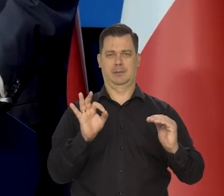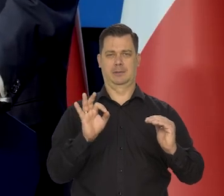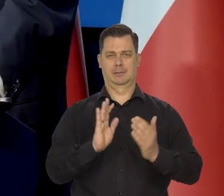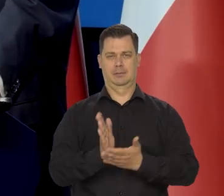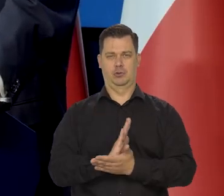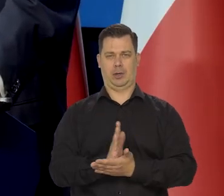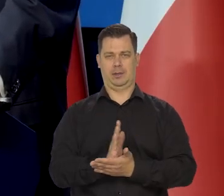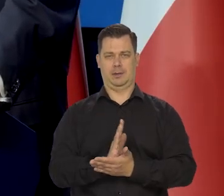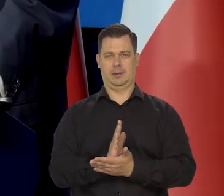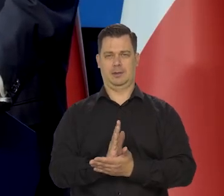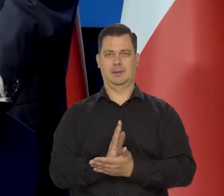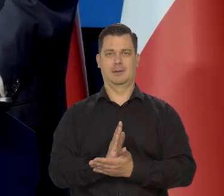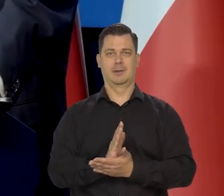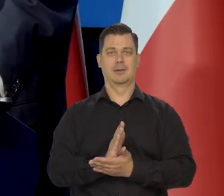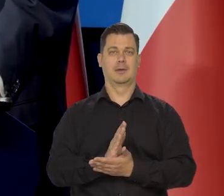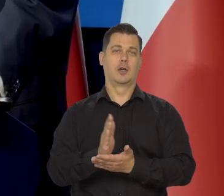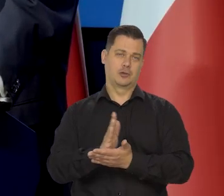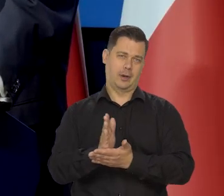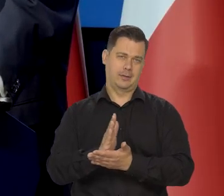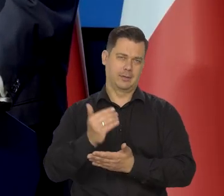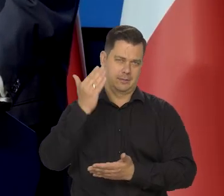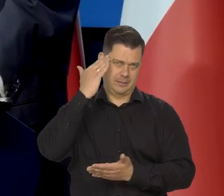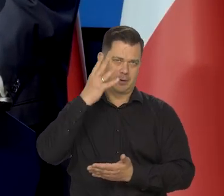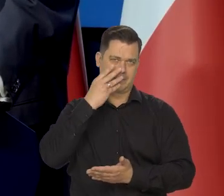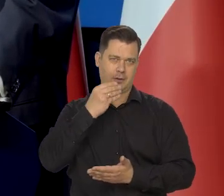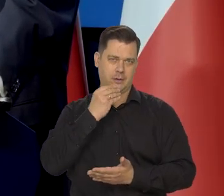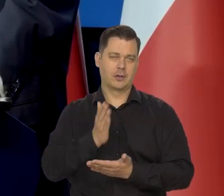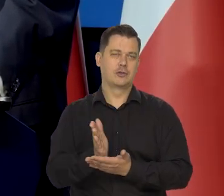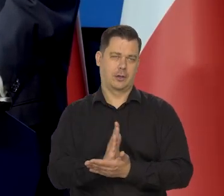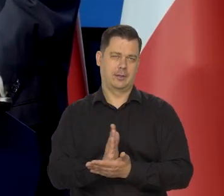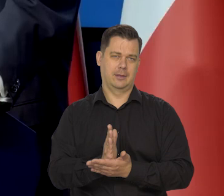bo to średnio, to wiedzą państwo co to jest średnia prawda?